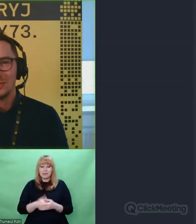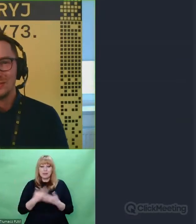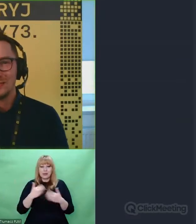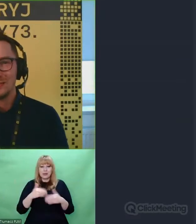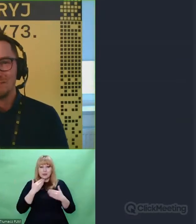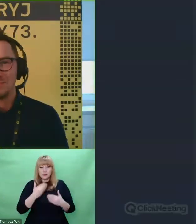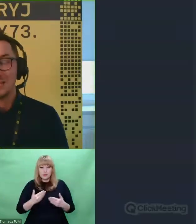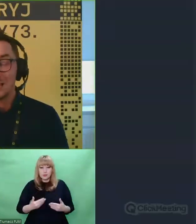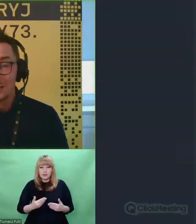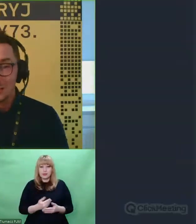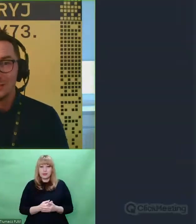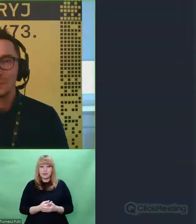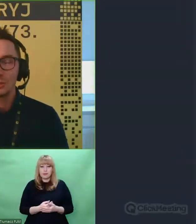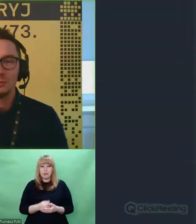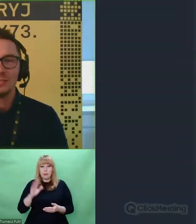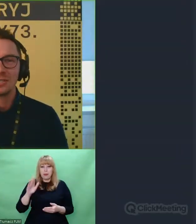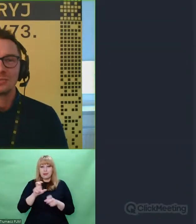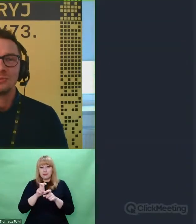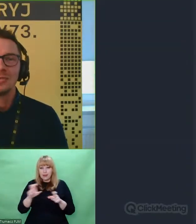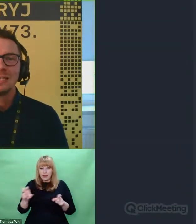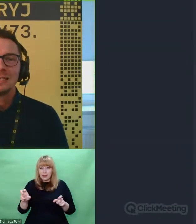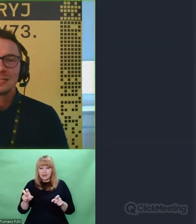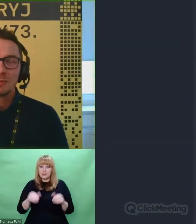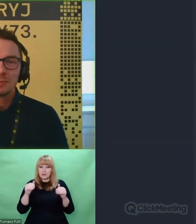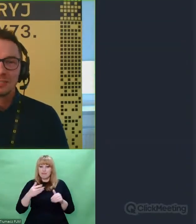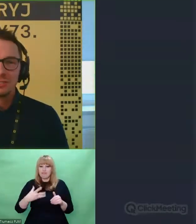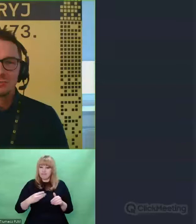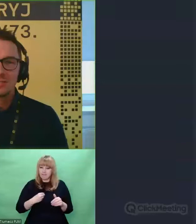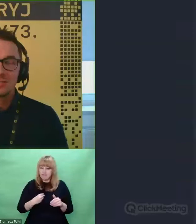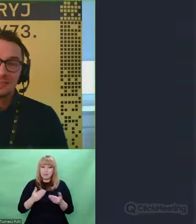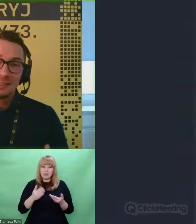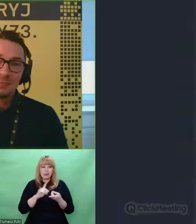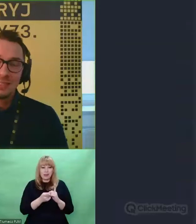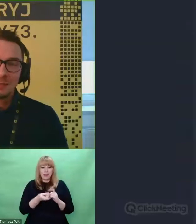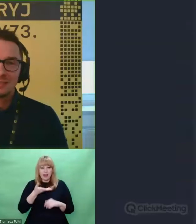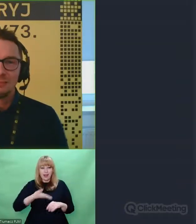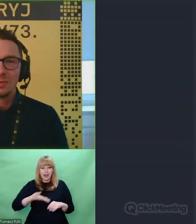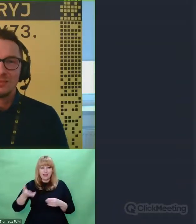Dziękuję, że znaleźliście odrobinę czasu, żeby spotkać się z nami